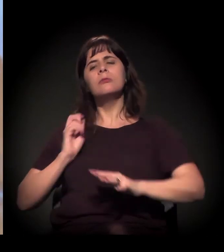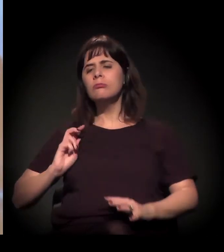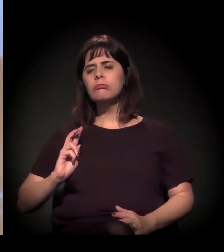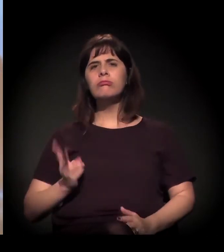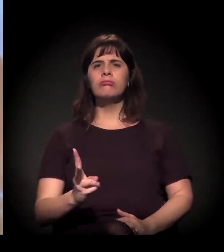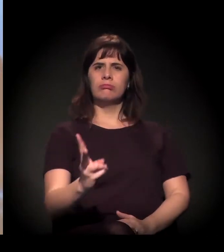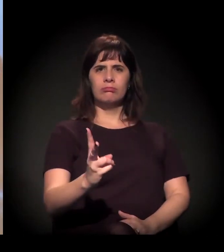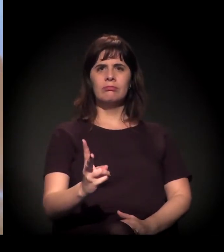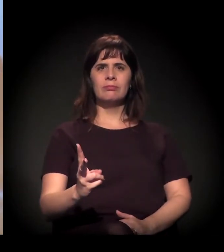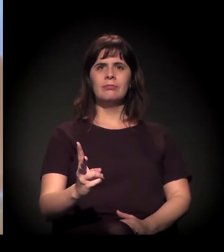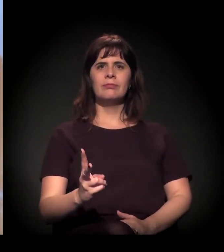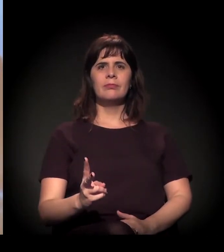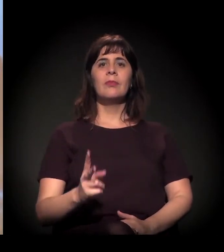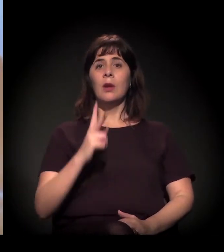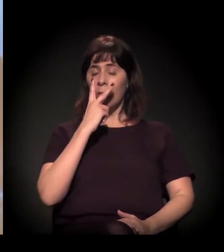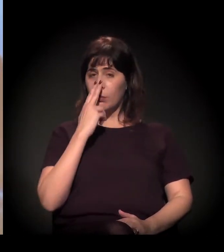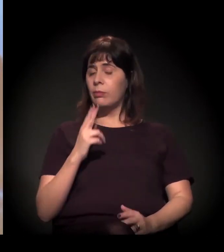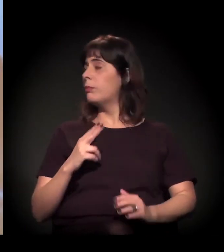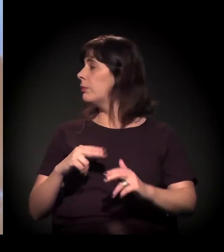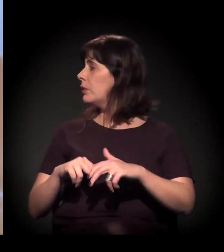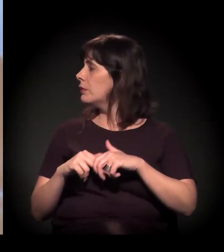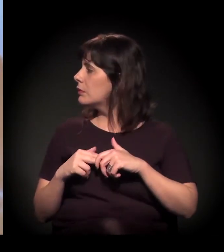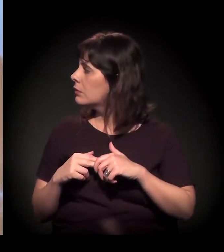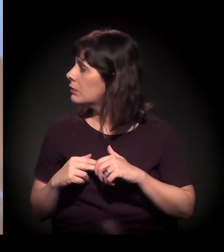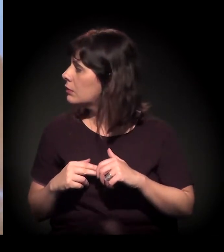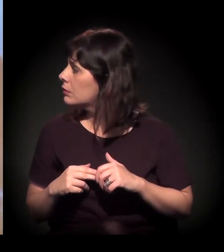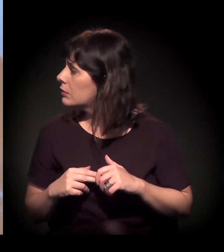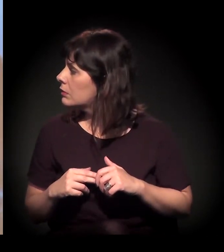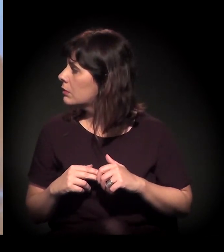Eu acho que, quando a gente coloca este símbolo aqui, das mãos segurando,